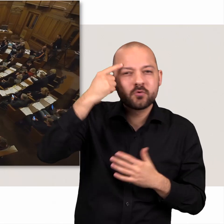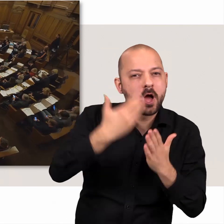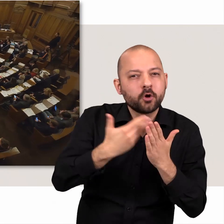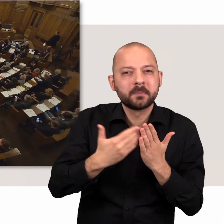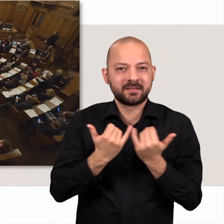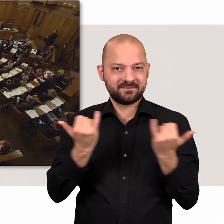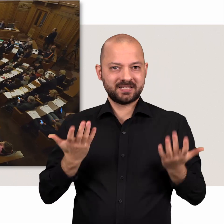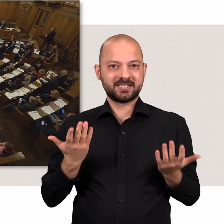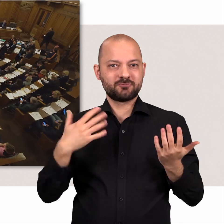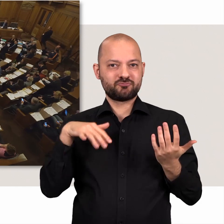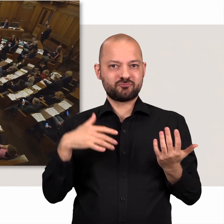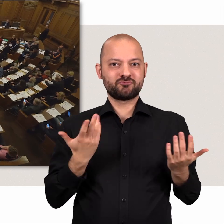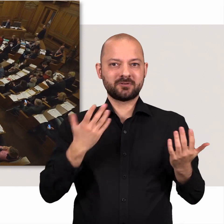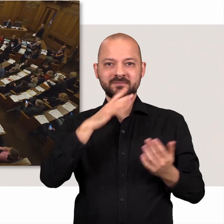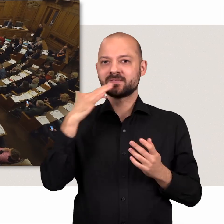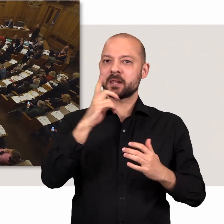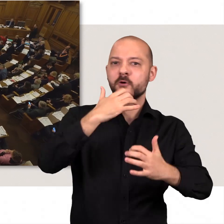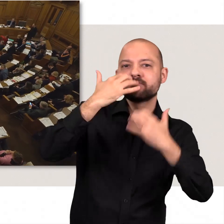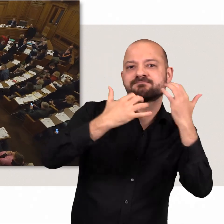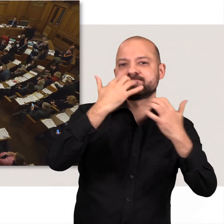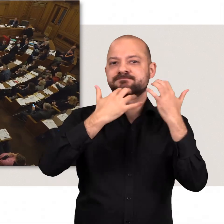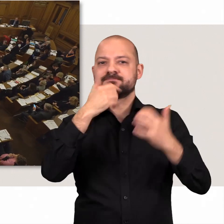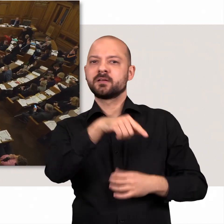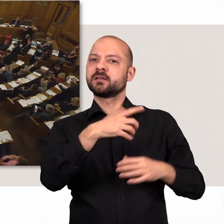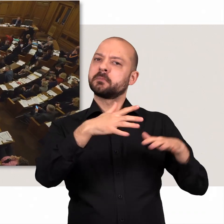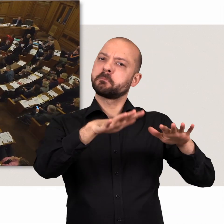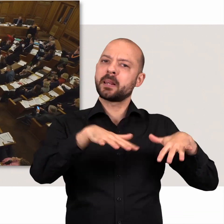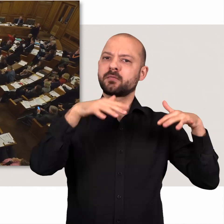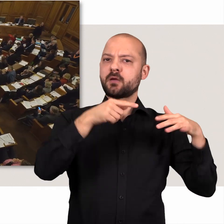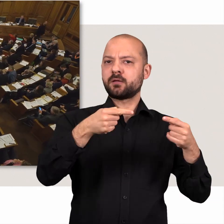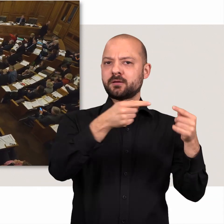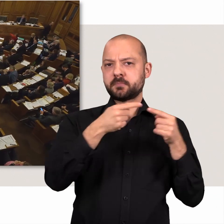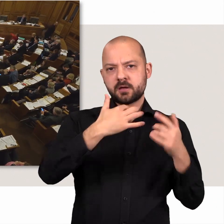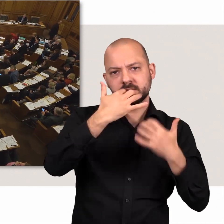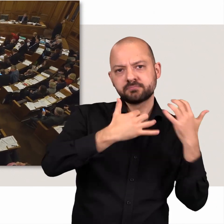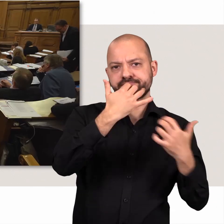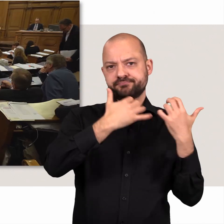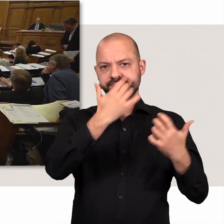Dies gilt natürlich auch für die Argumente, die in den Plenardebatten von den Vorrednerinnen und Vorrednern benannt werden.